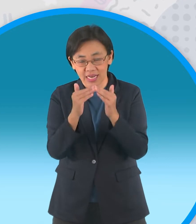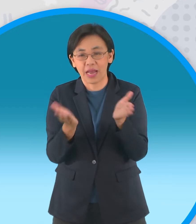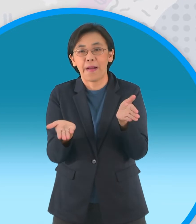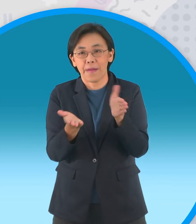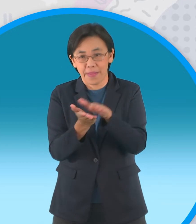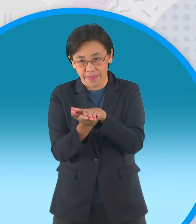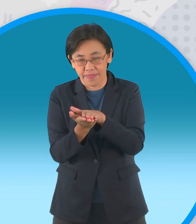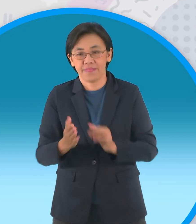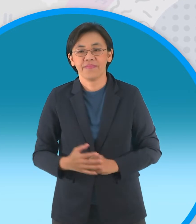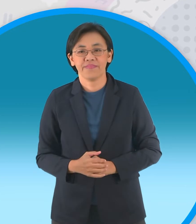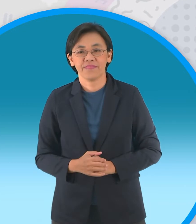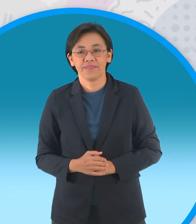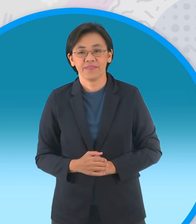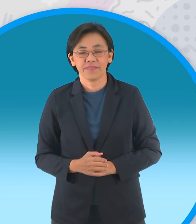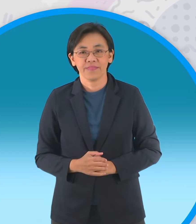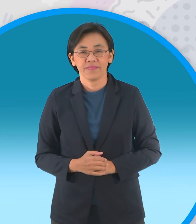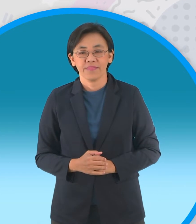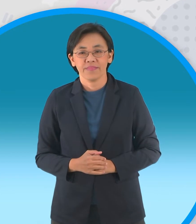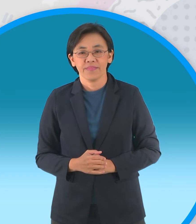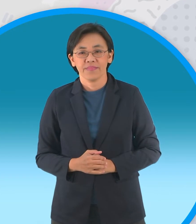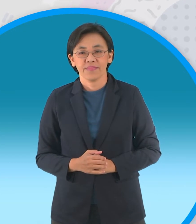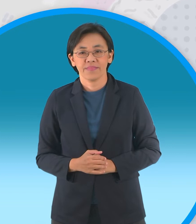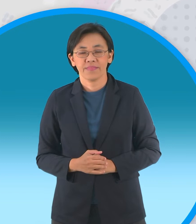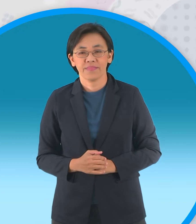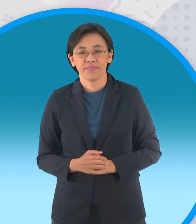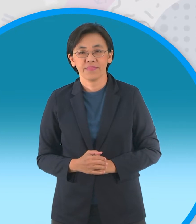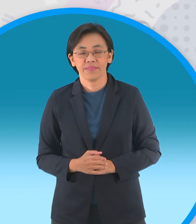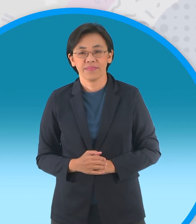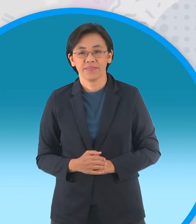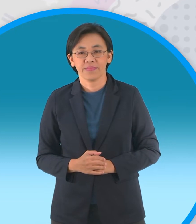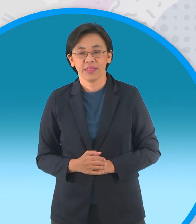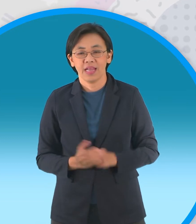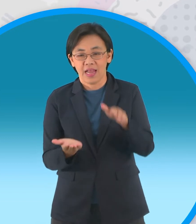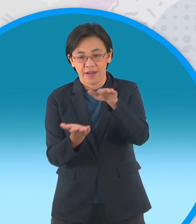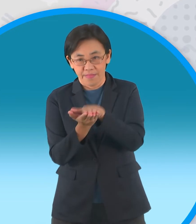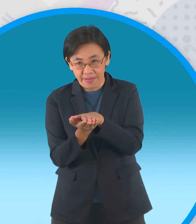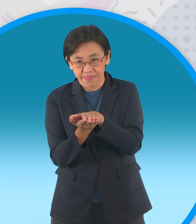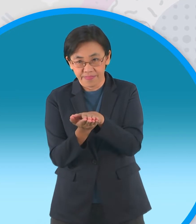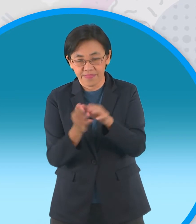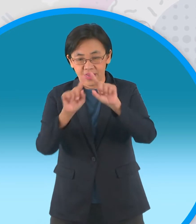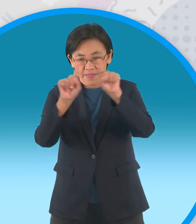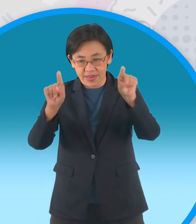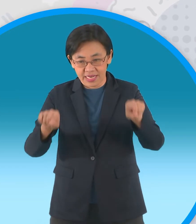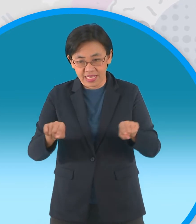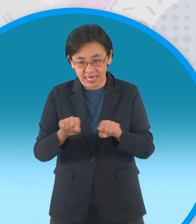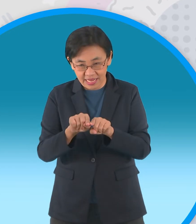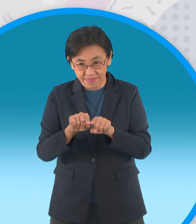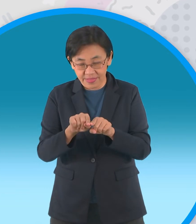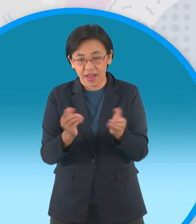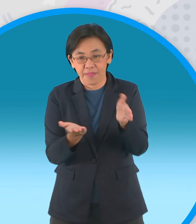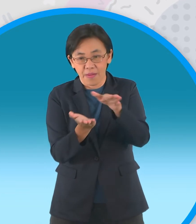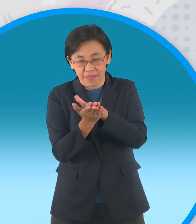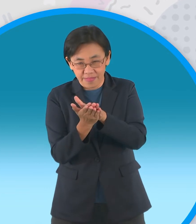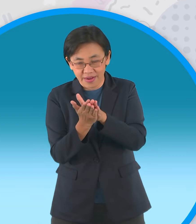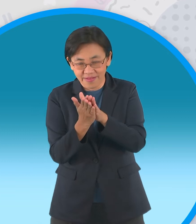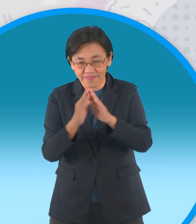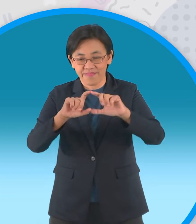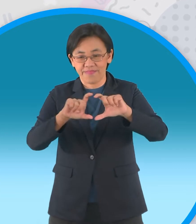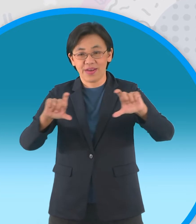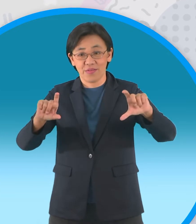แบ่งออกเป็นสองส่วนพับครึ่งนะครับกลายเป็นสี่เหลี่ยมผืนผ้าใบ